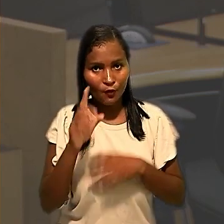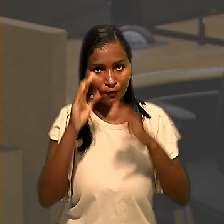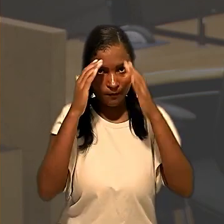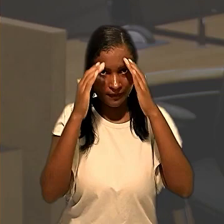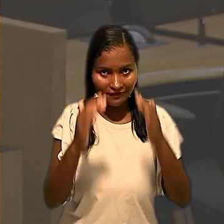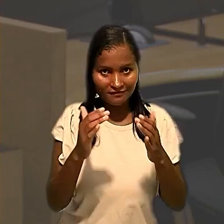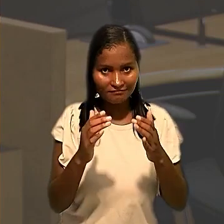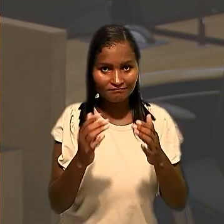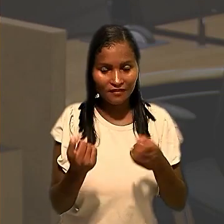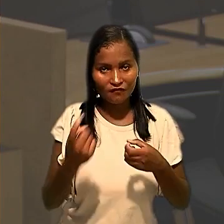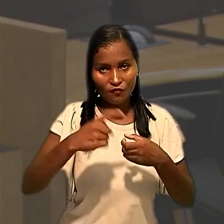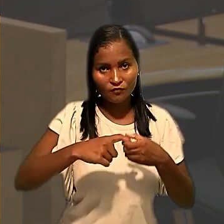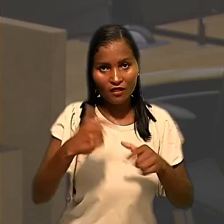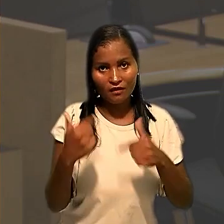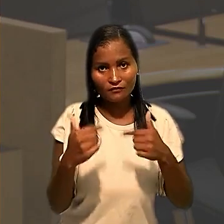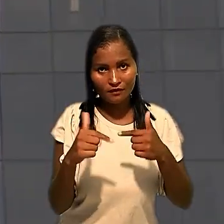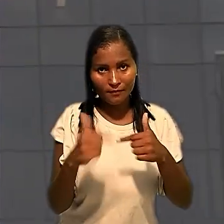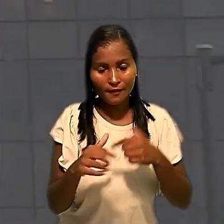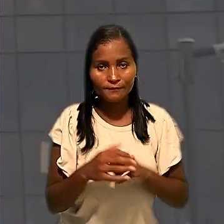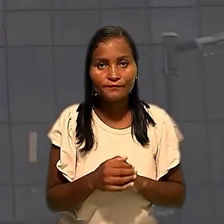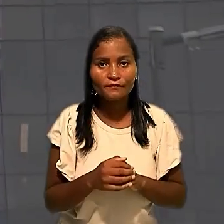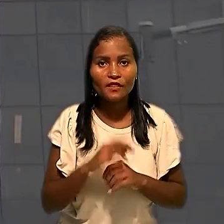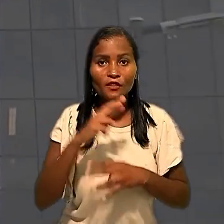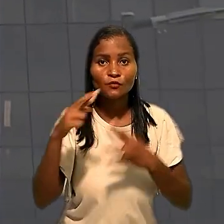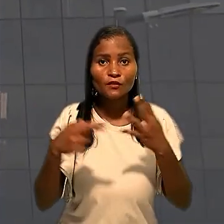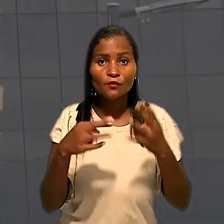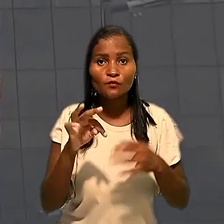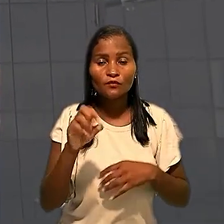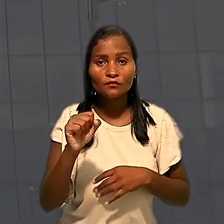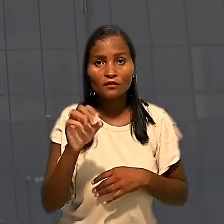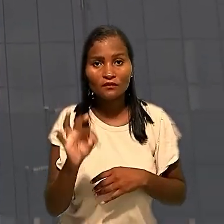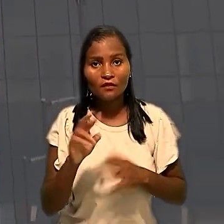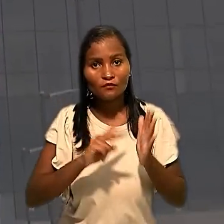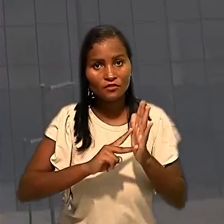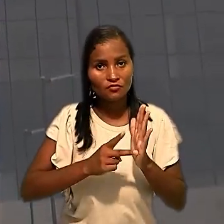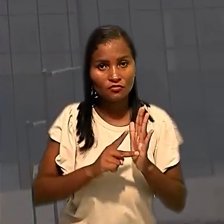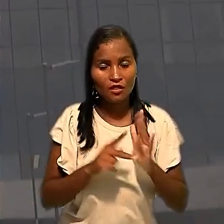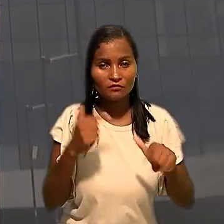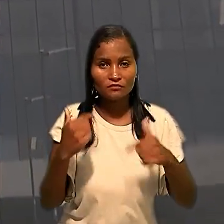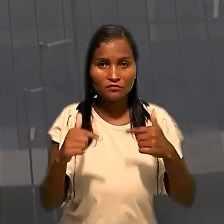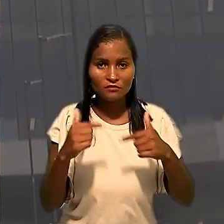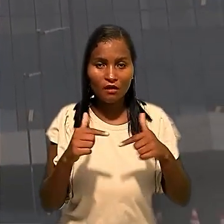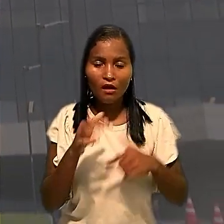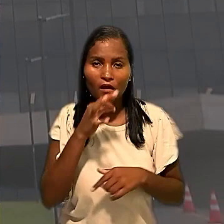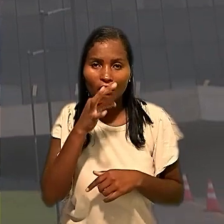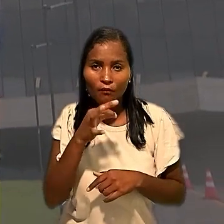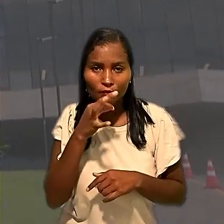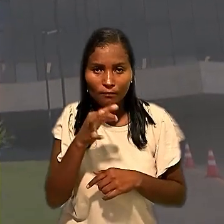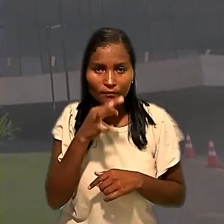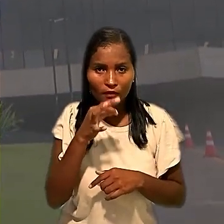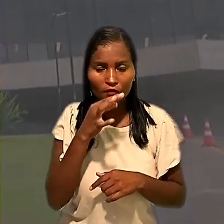de retorno às atividades. No recurso ao TST, o sindicato dos trabalhadores argumentou que o